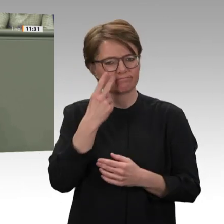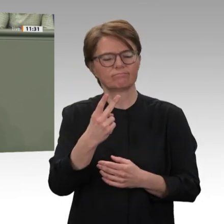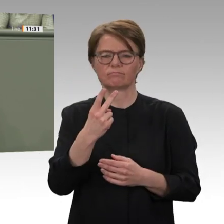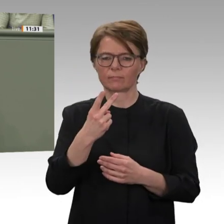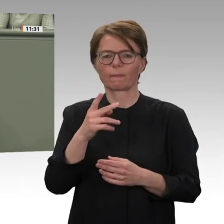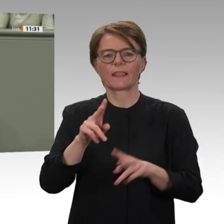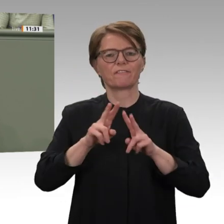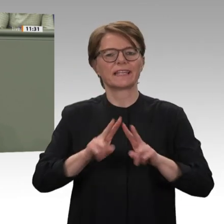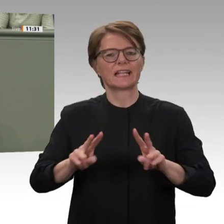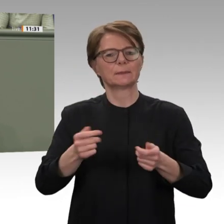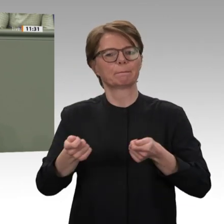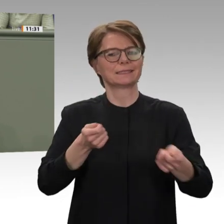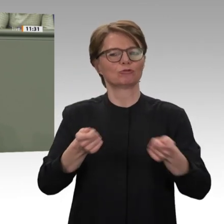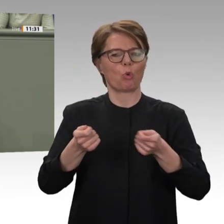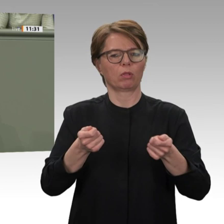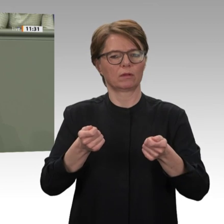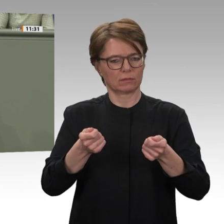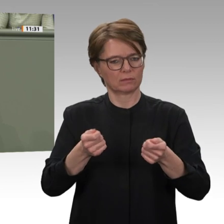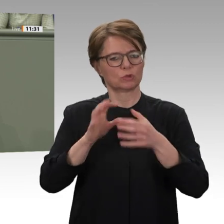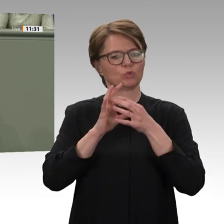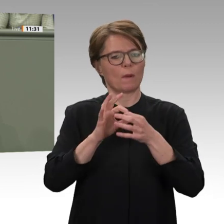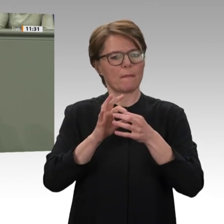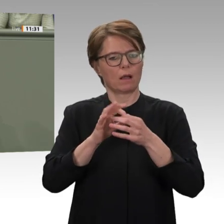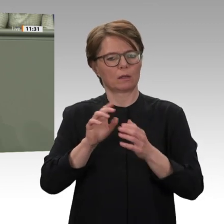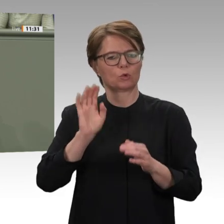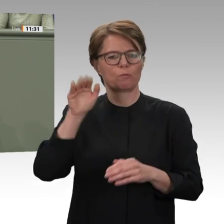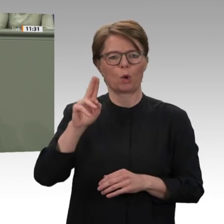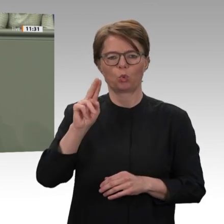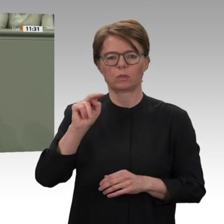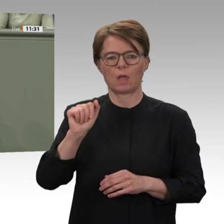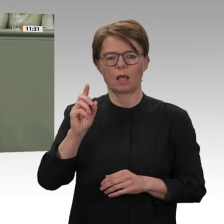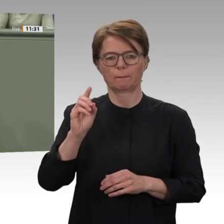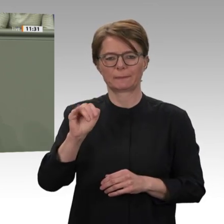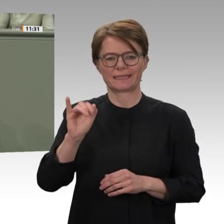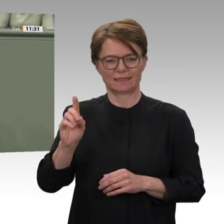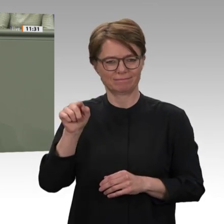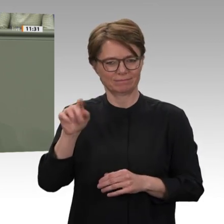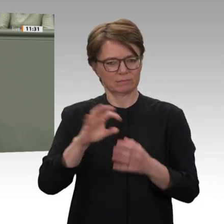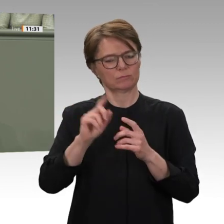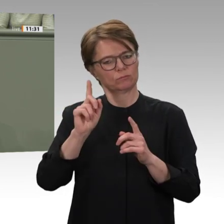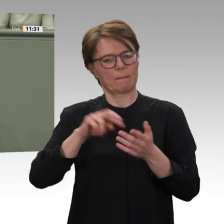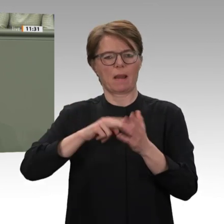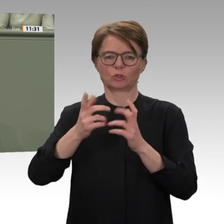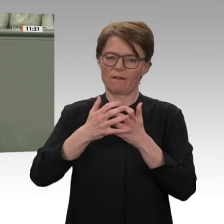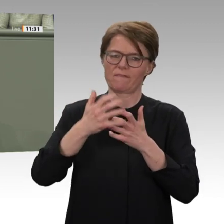und der heute zur Debatte stehende Antrag der Bundesregierung tragen dem deshalb besonders Rechnung.